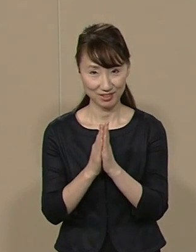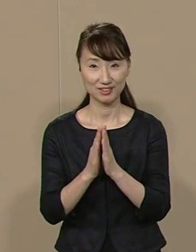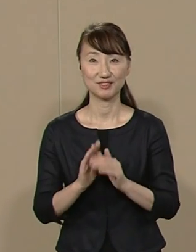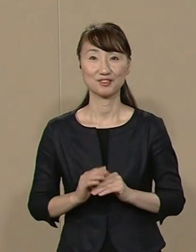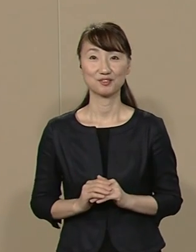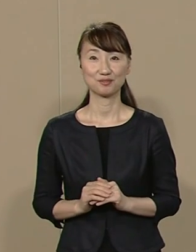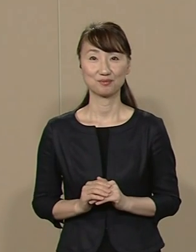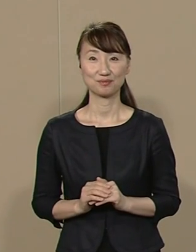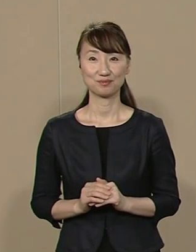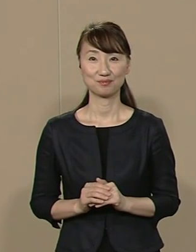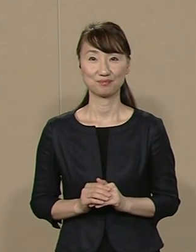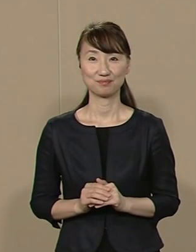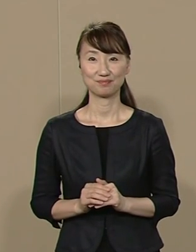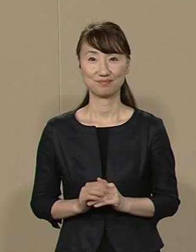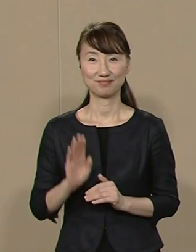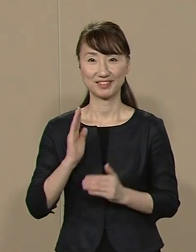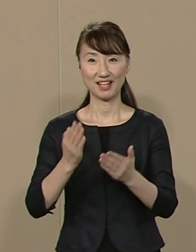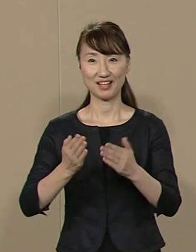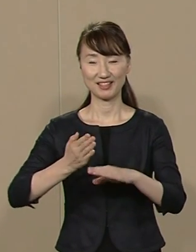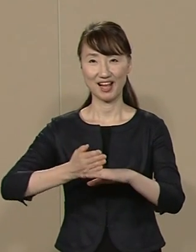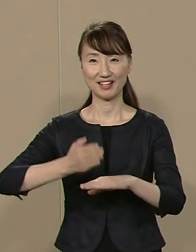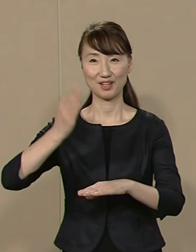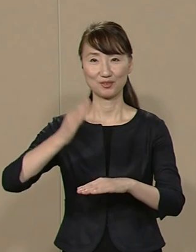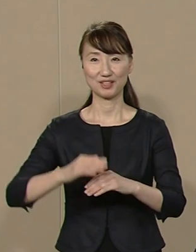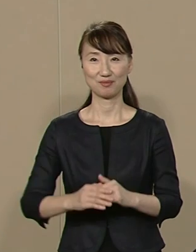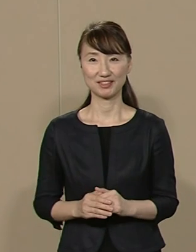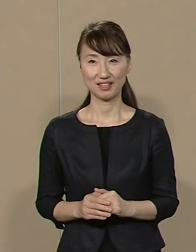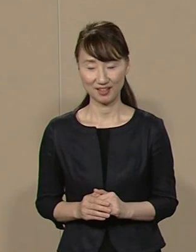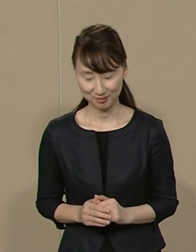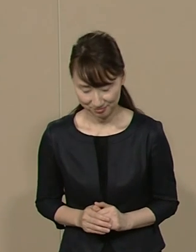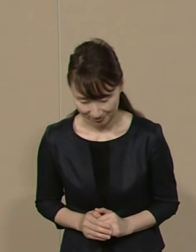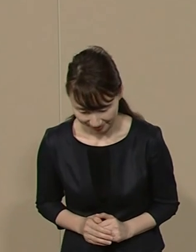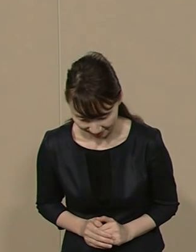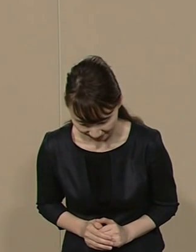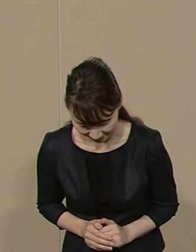ご静聴 ありがとうございました